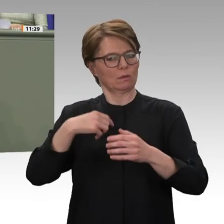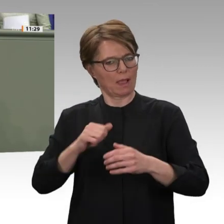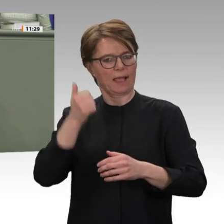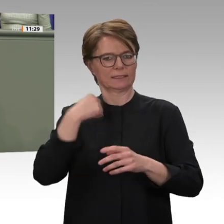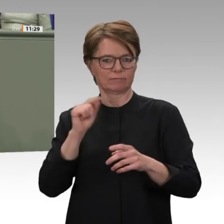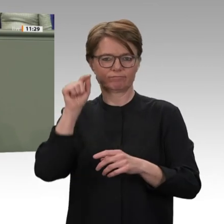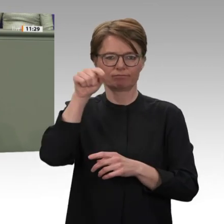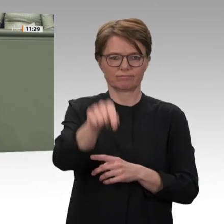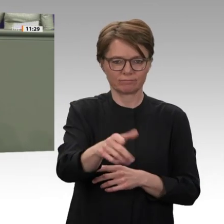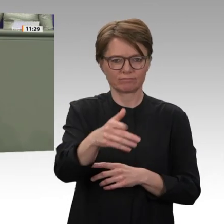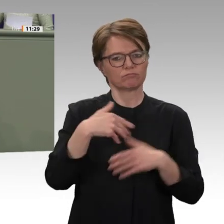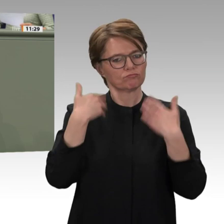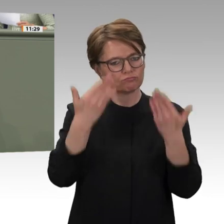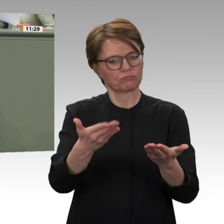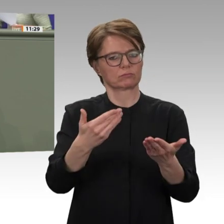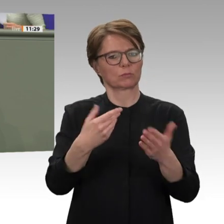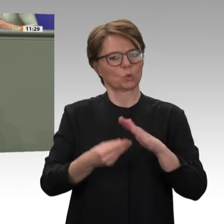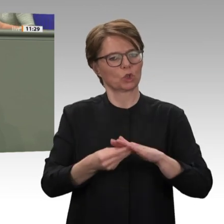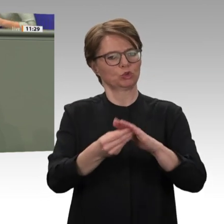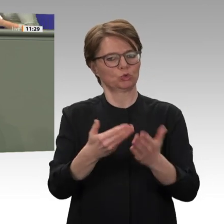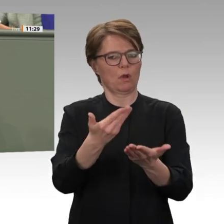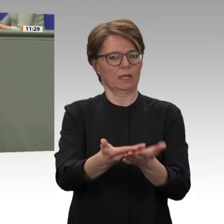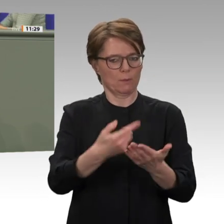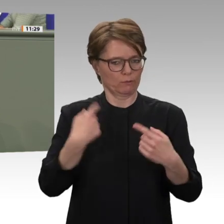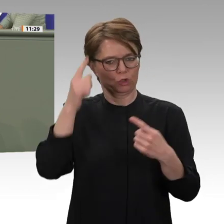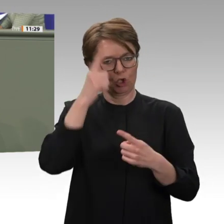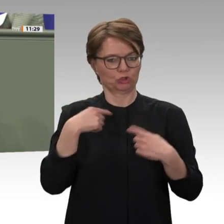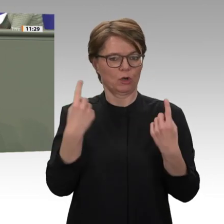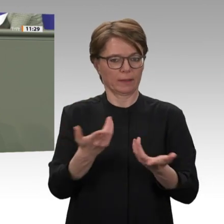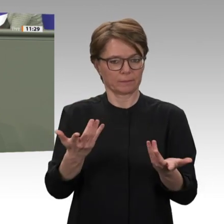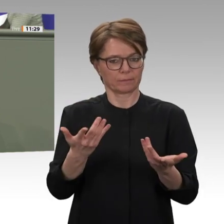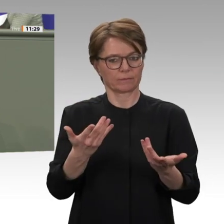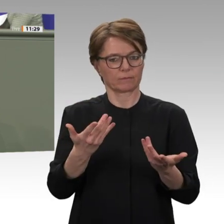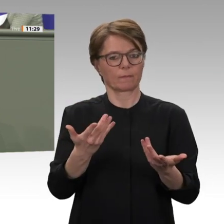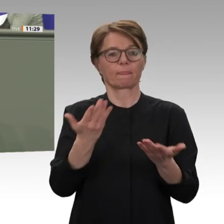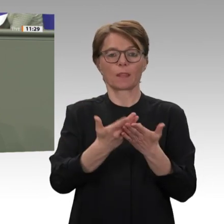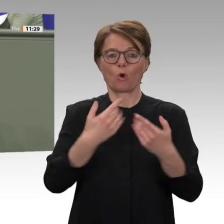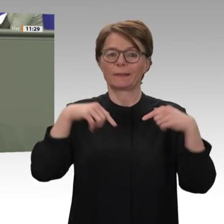die Übergangsregierung auf dem schwierigen Weg in Richtung Demokratie und wirtschaftlicher